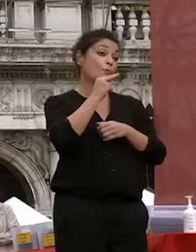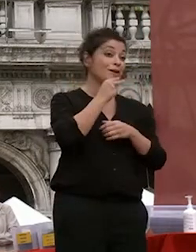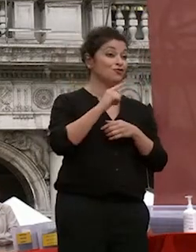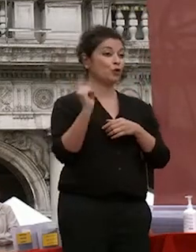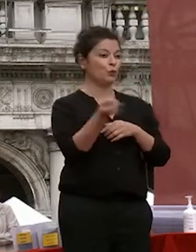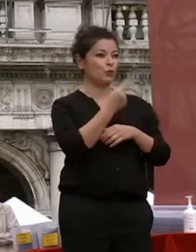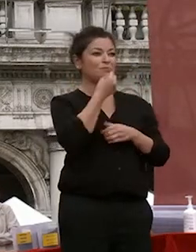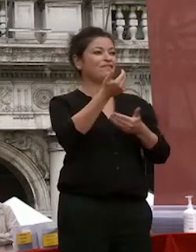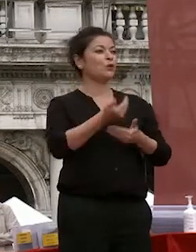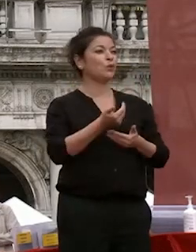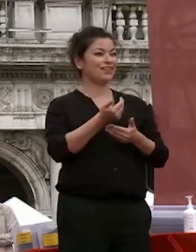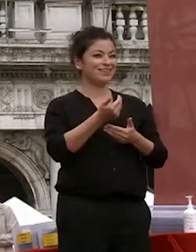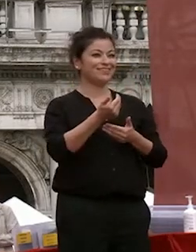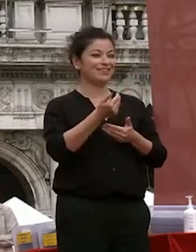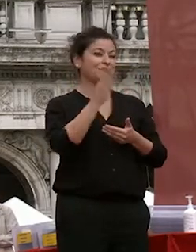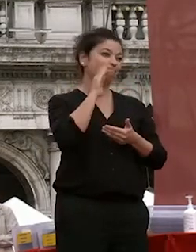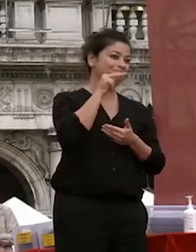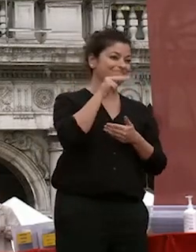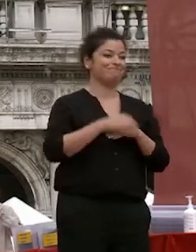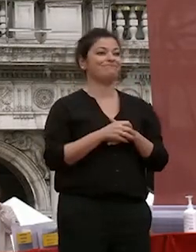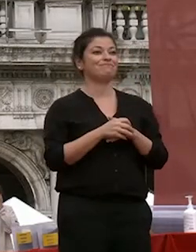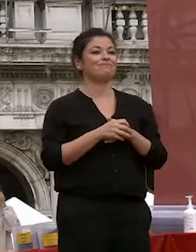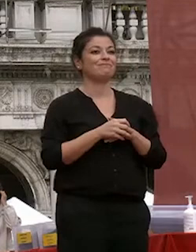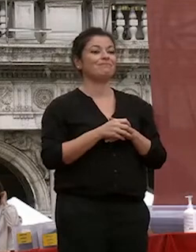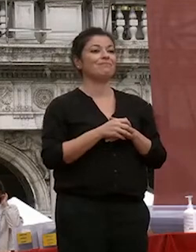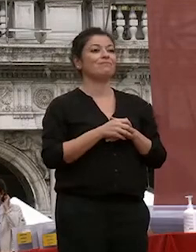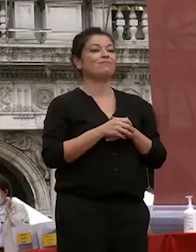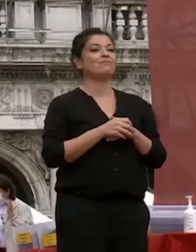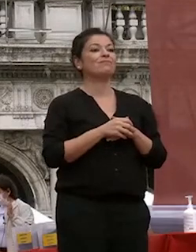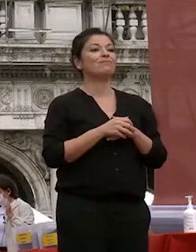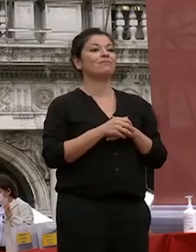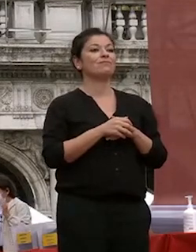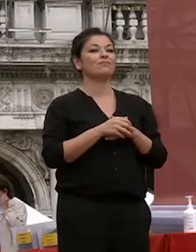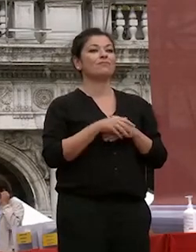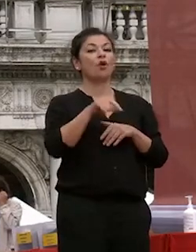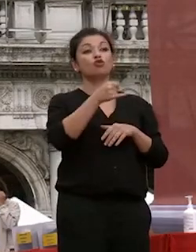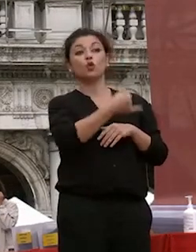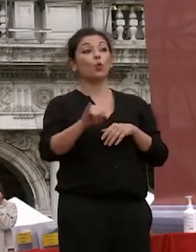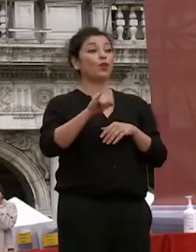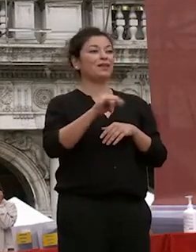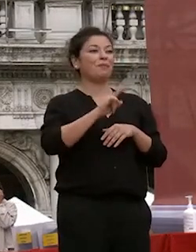benvenuti e benvenute e l'ultima mia cerimonia di laurea l'ultima volta che